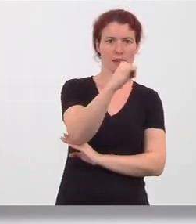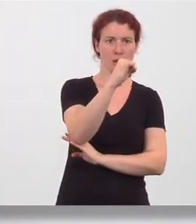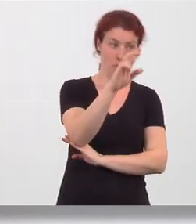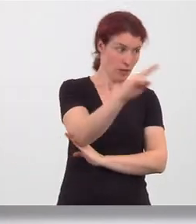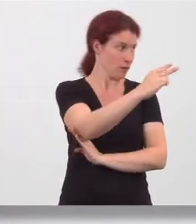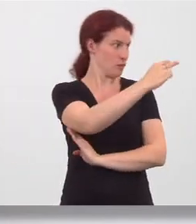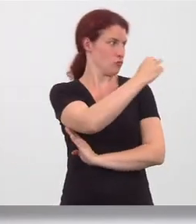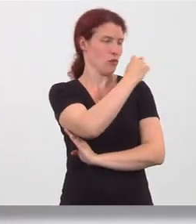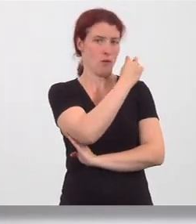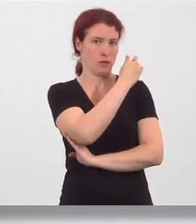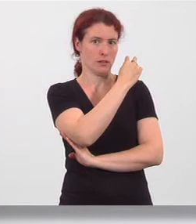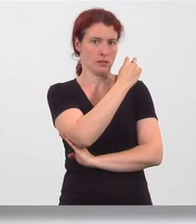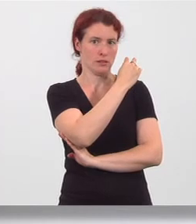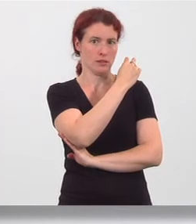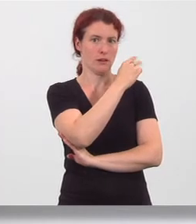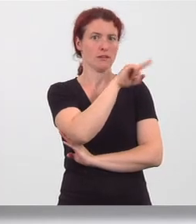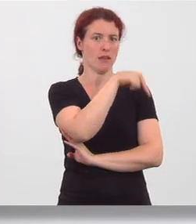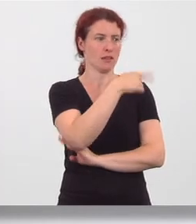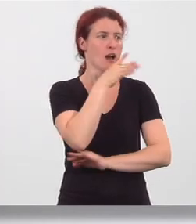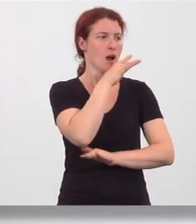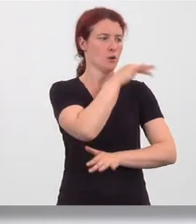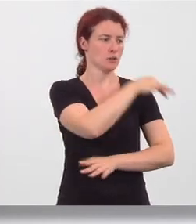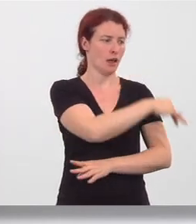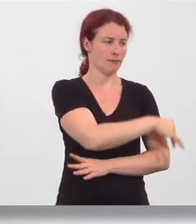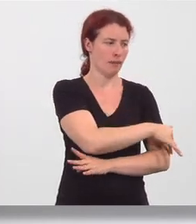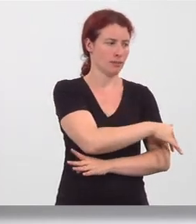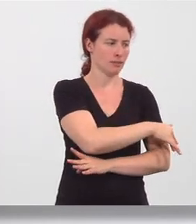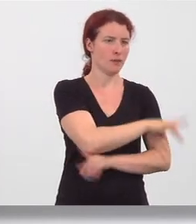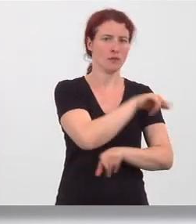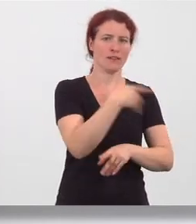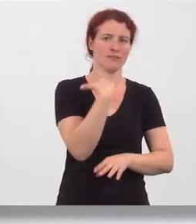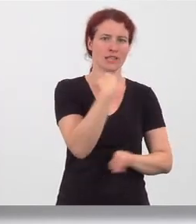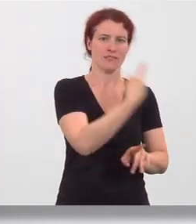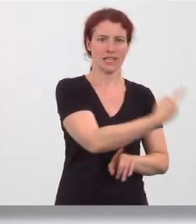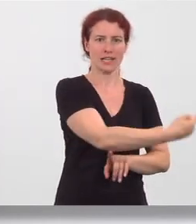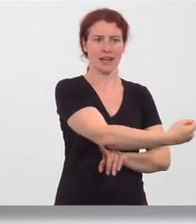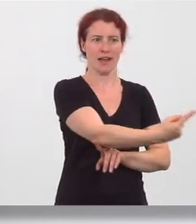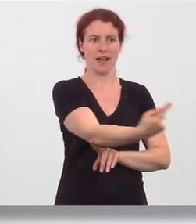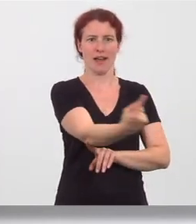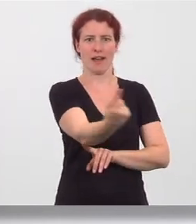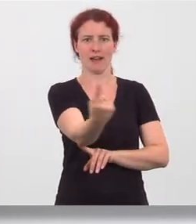Ausatmen: In einer kreisförmigen Bewegung von links nach rechts